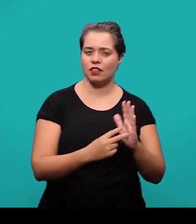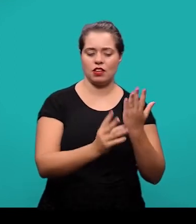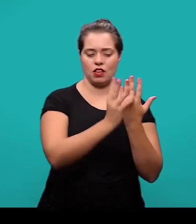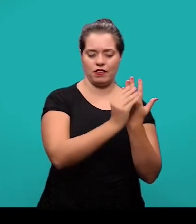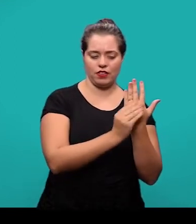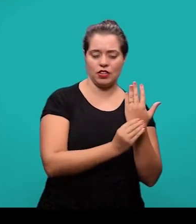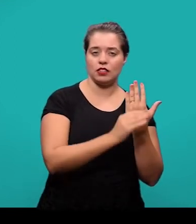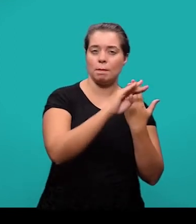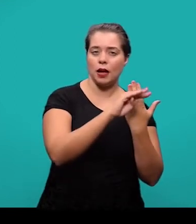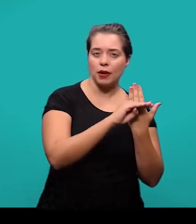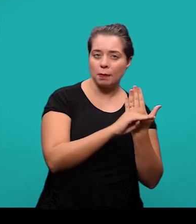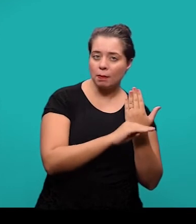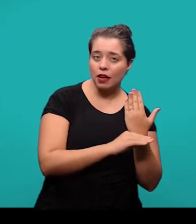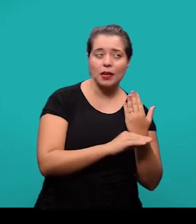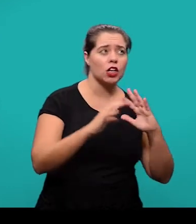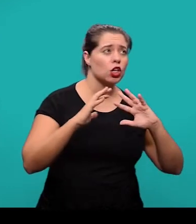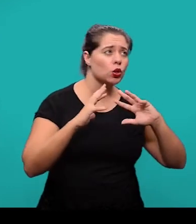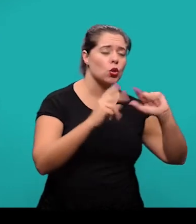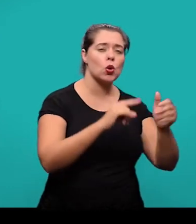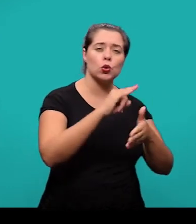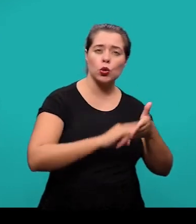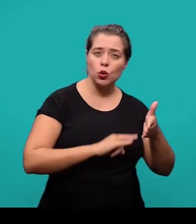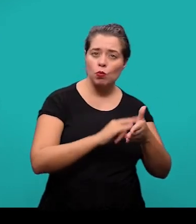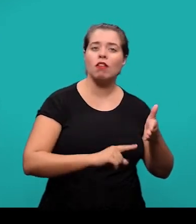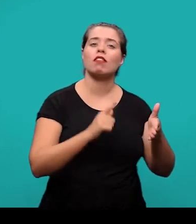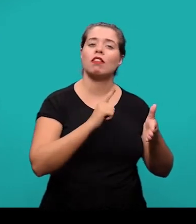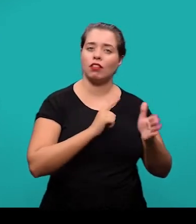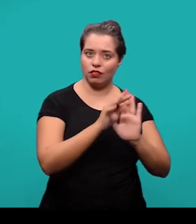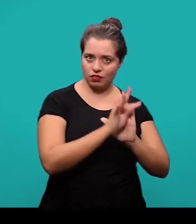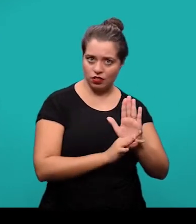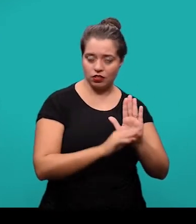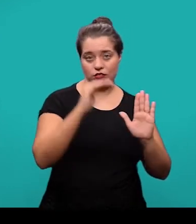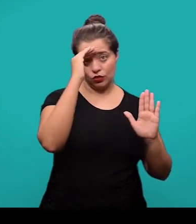que foram citados no texto e devem ser elaboradas conforme a NBR 6023